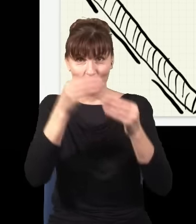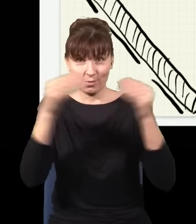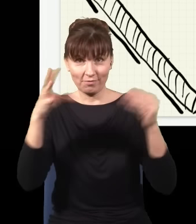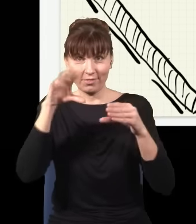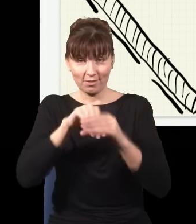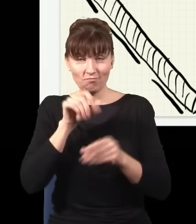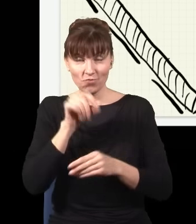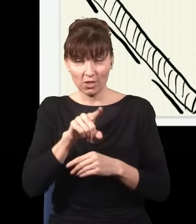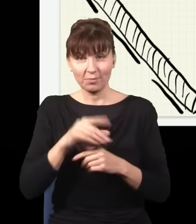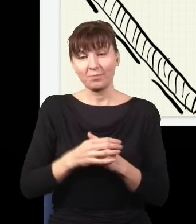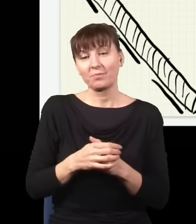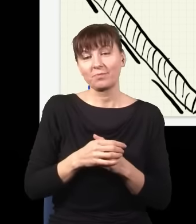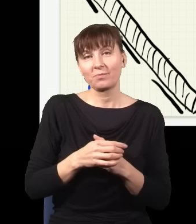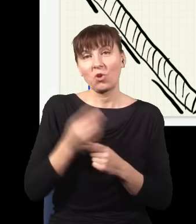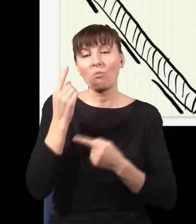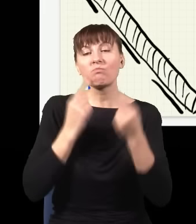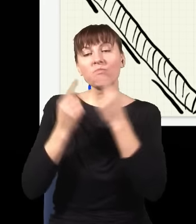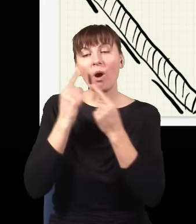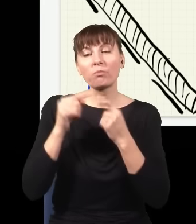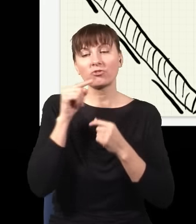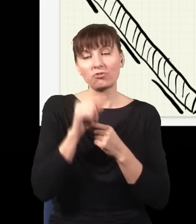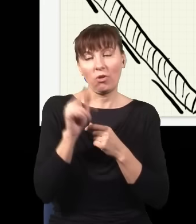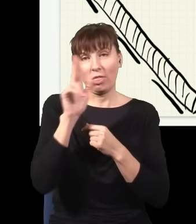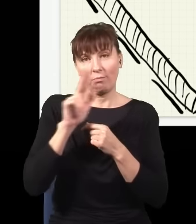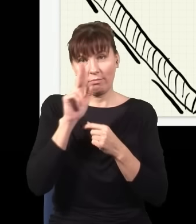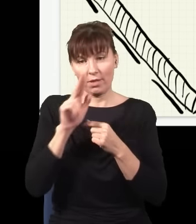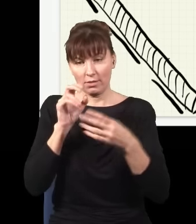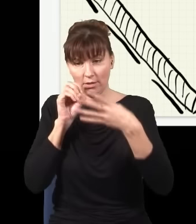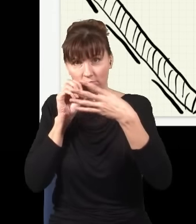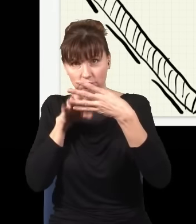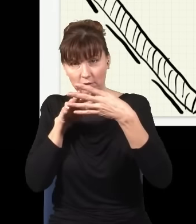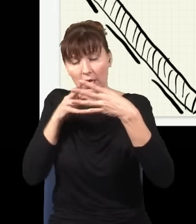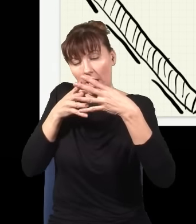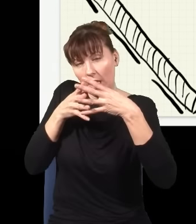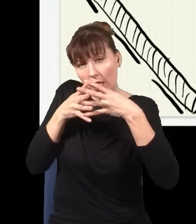że mam taki właśnie kryształ, który jak poświecę niebieskim światłem, wypluwa z siebie pary